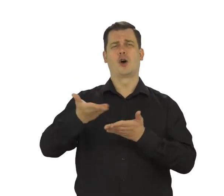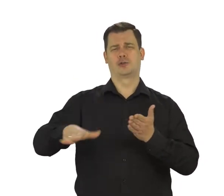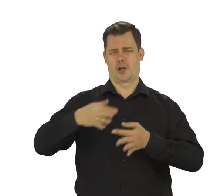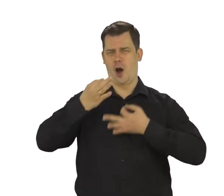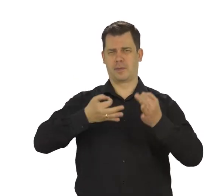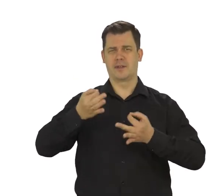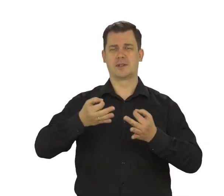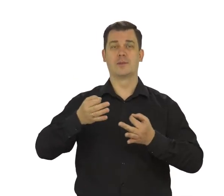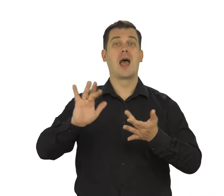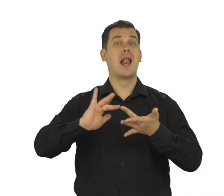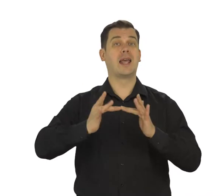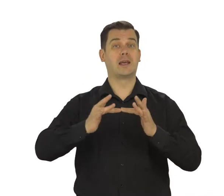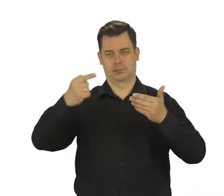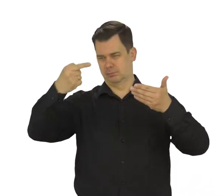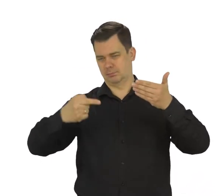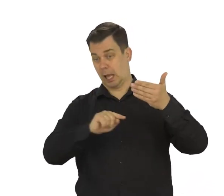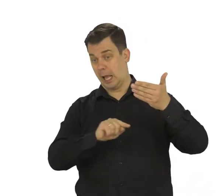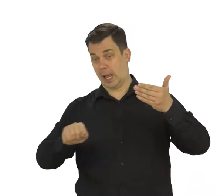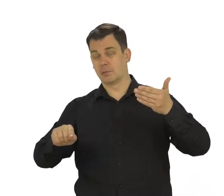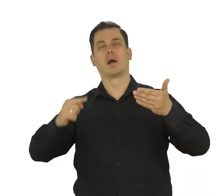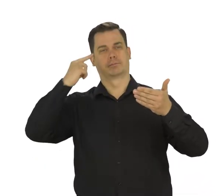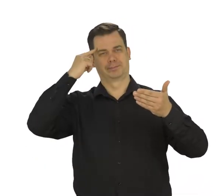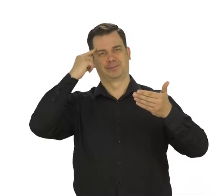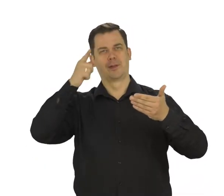Linki do tych filmów znajdziesz w opisie pod filmem.